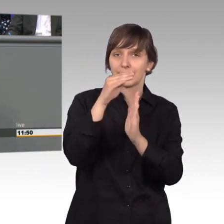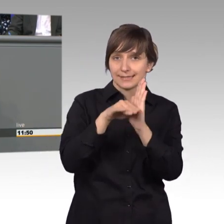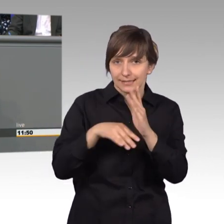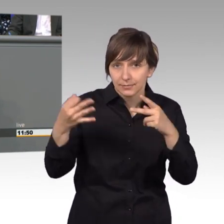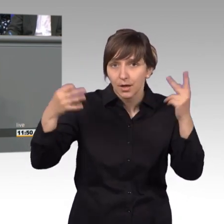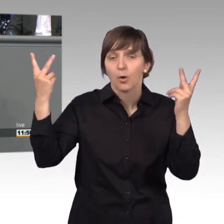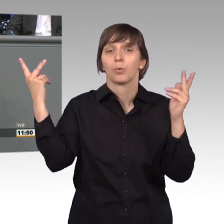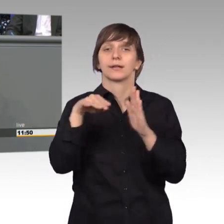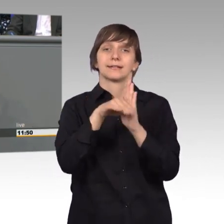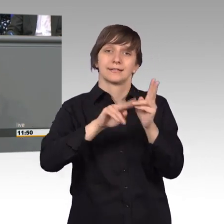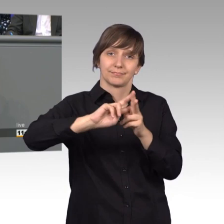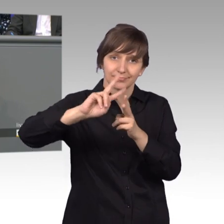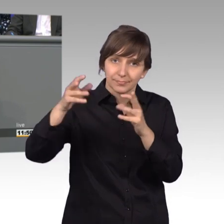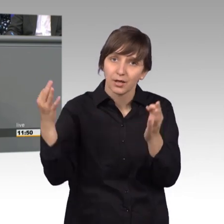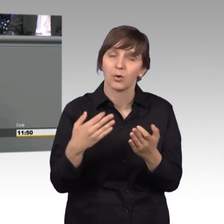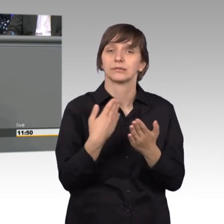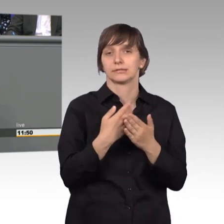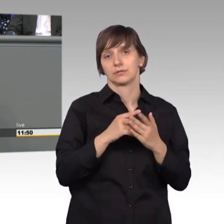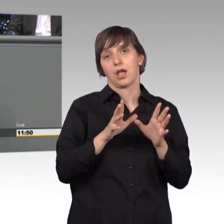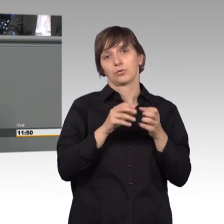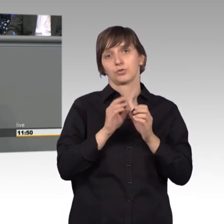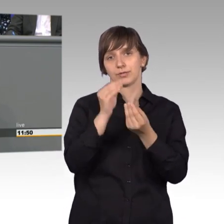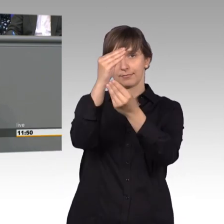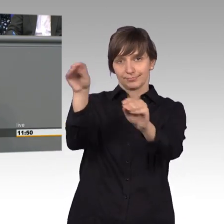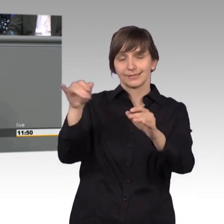macht davon rege Gebrauch. Und jetzt läuft meine Zeit weg ich muss mich beeilen.